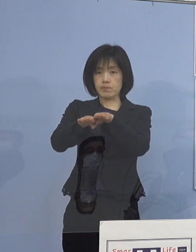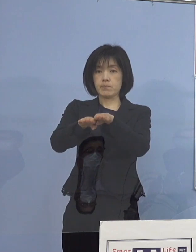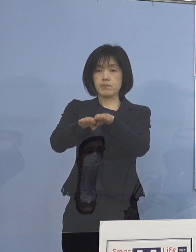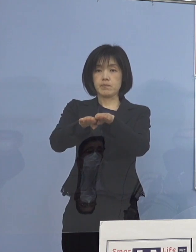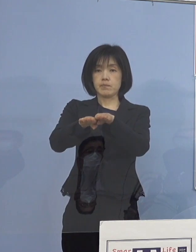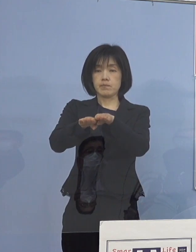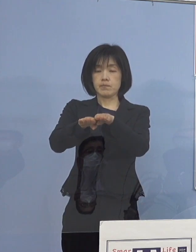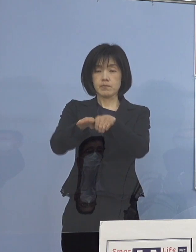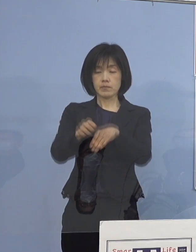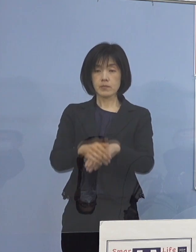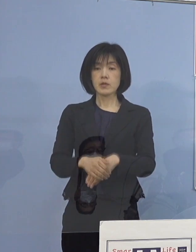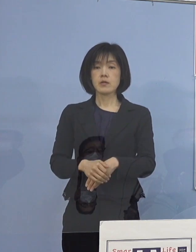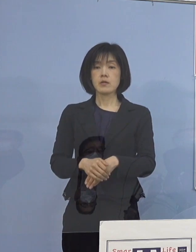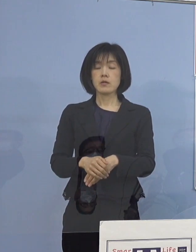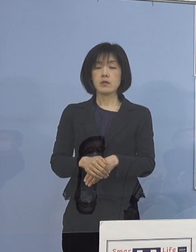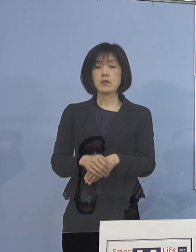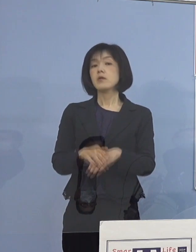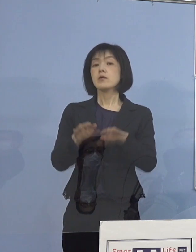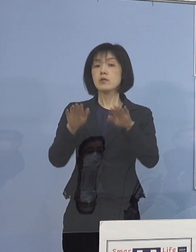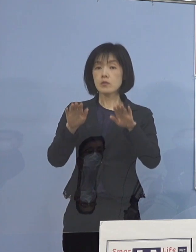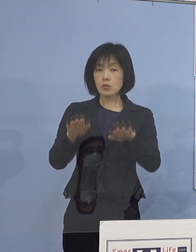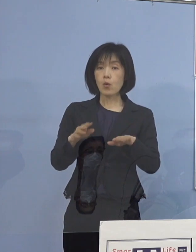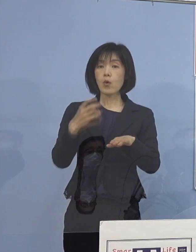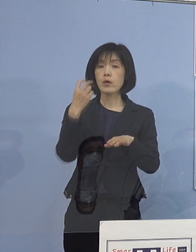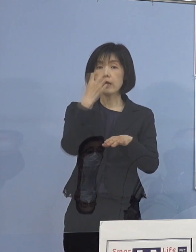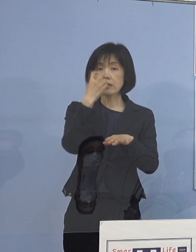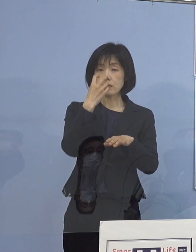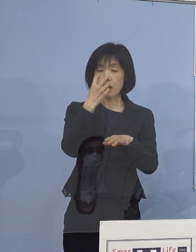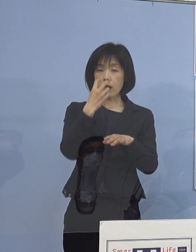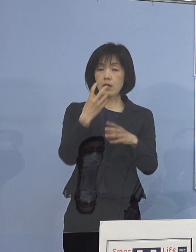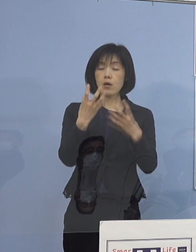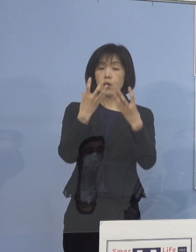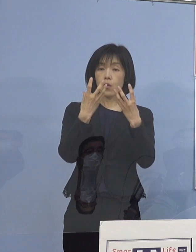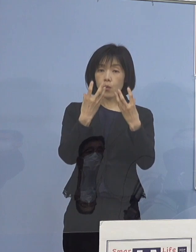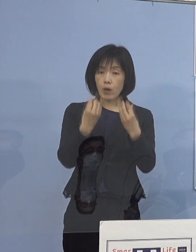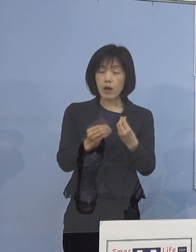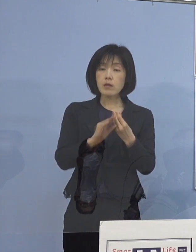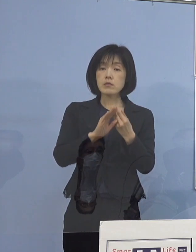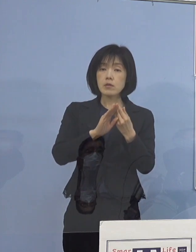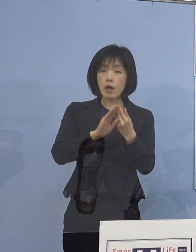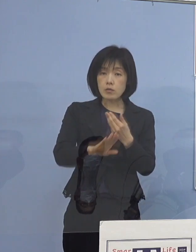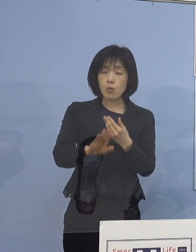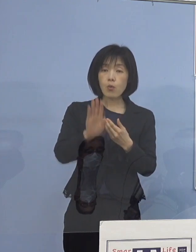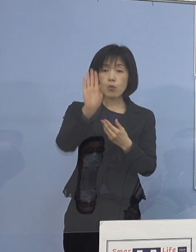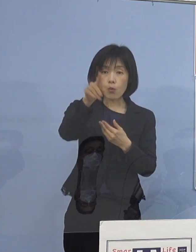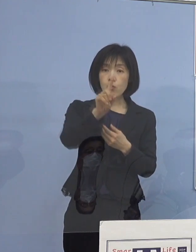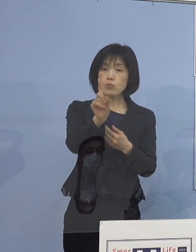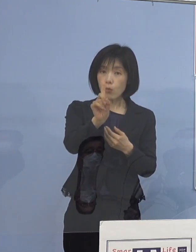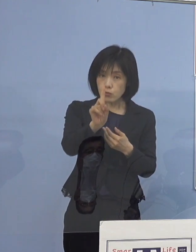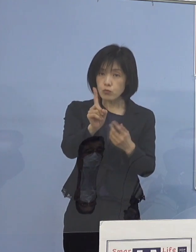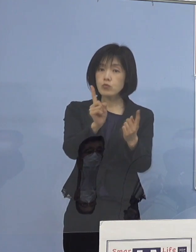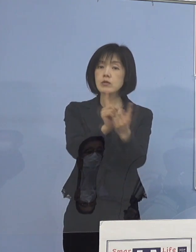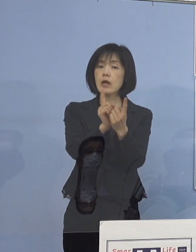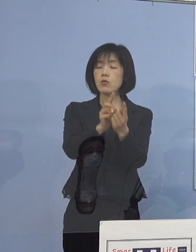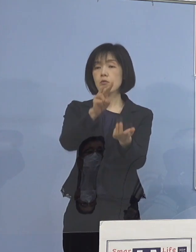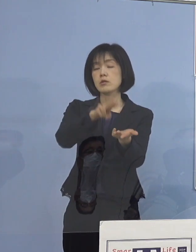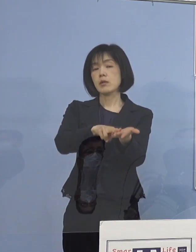ただこの結果、本日出ますので その結果をもってすぐに対応していこうと